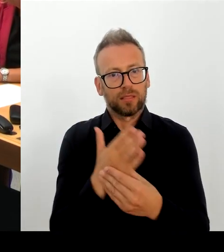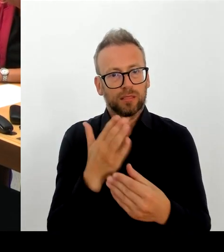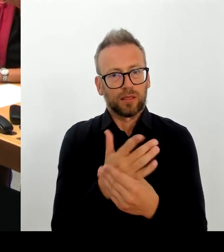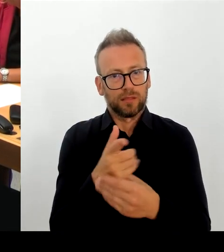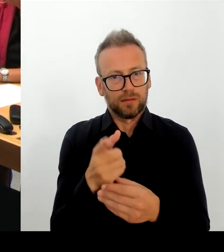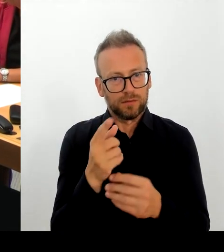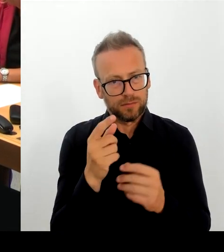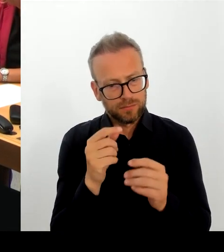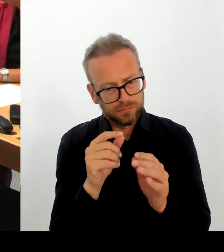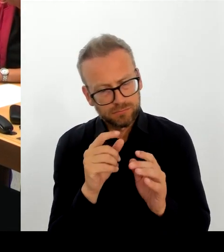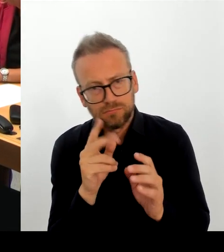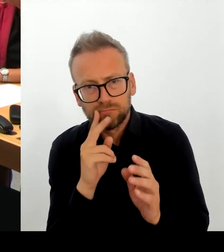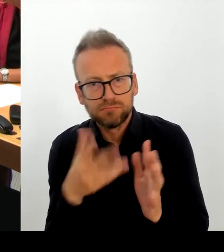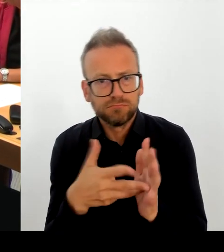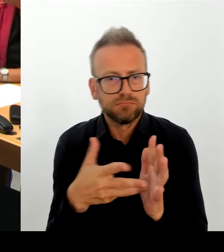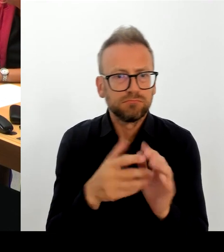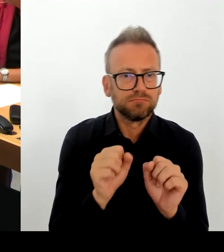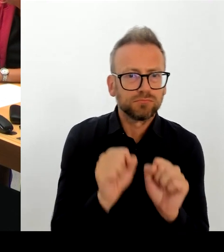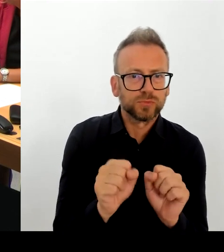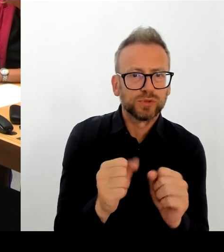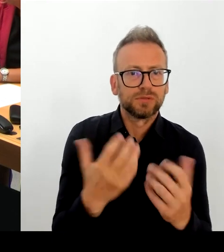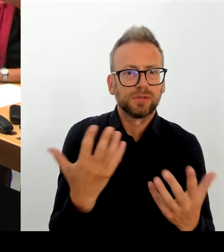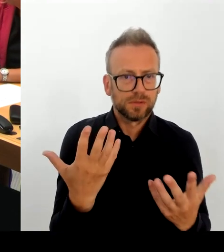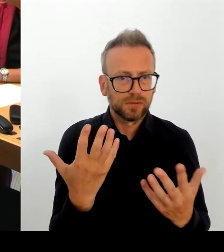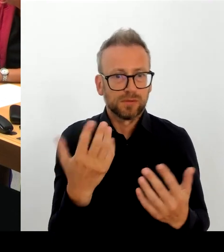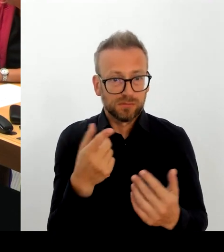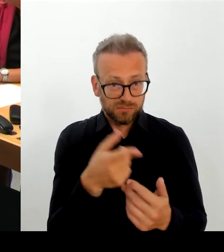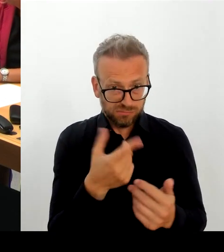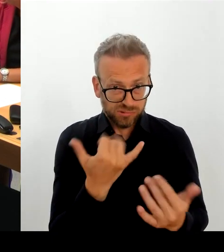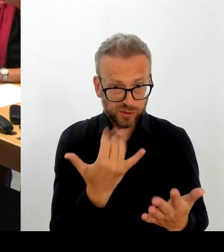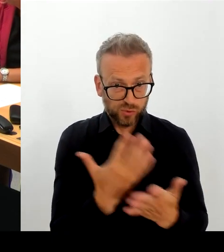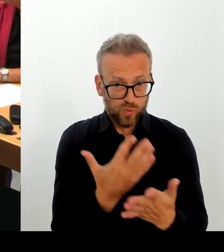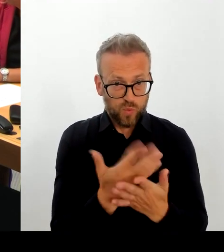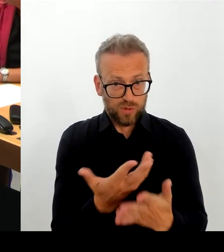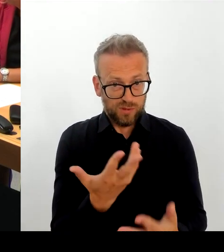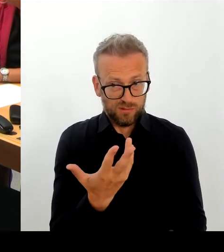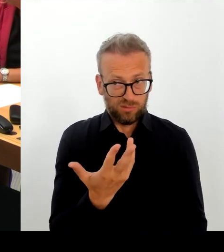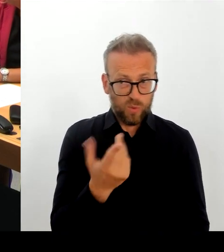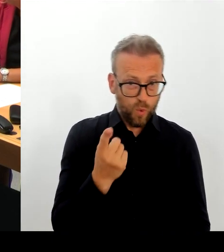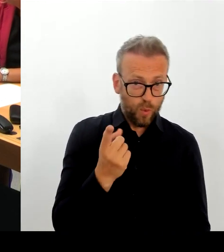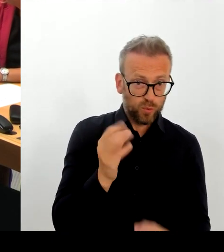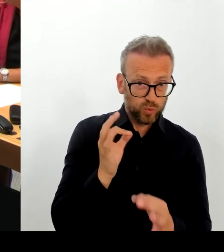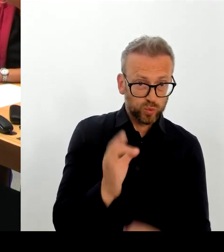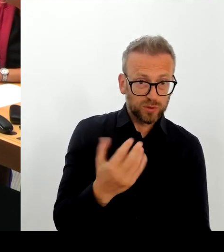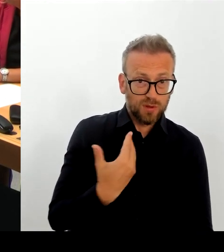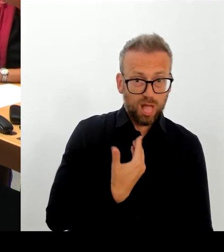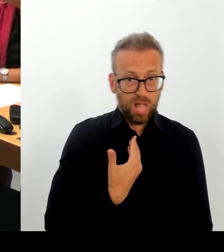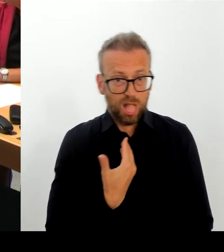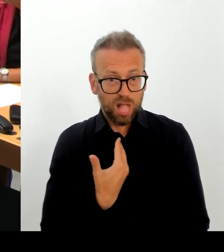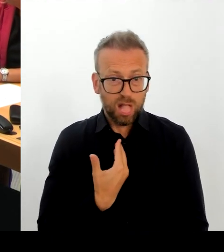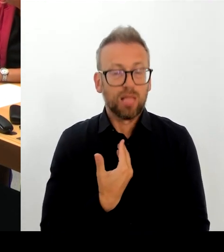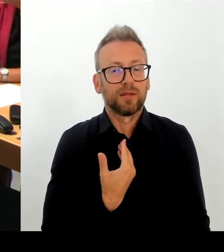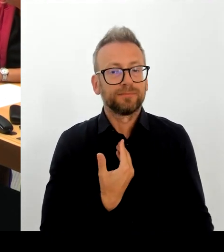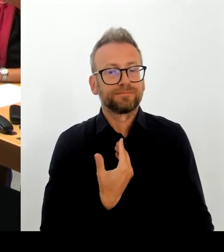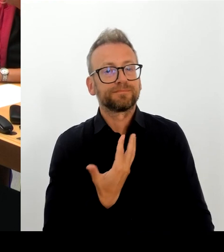die damals angeboten wurden, immer noch nicht abgeliefert wurden. Wir stellen fest, dass die E-Akte in vielen Bereichen weiter